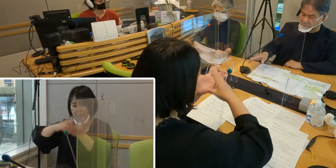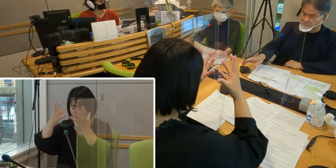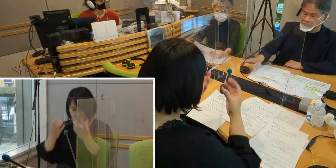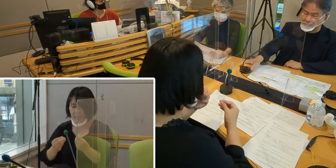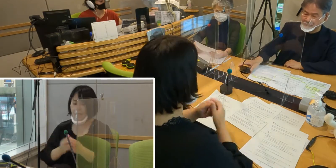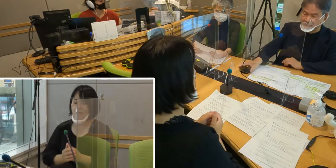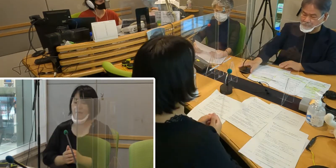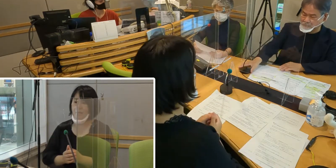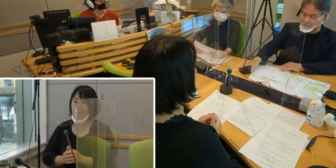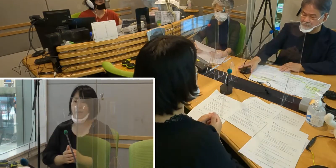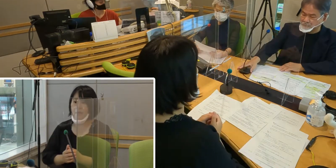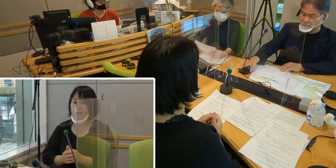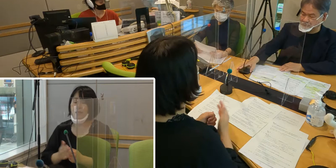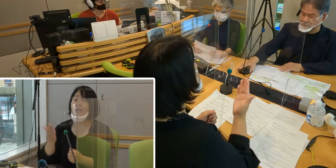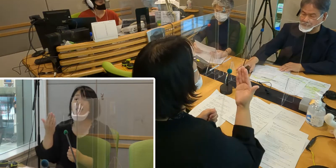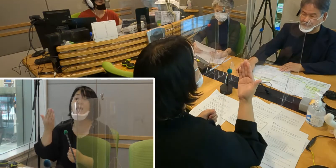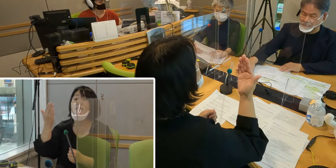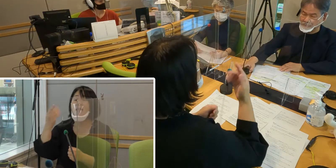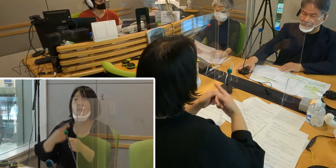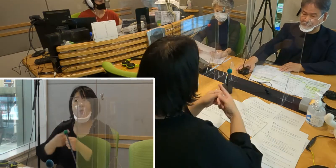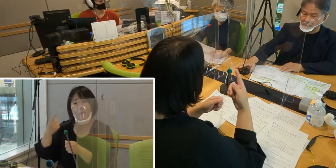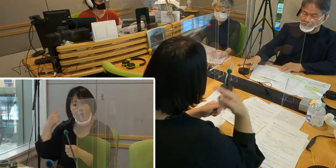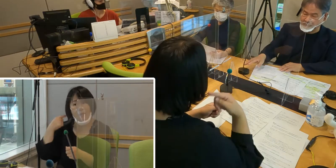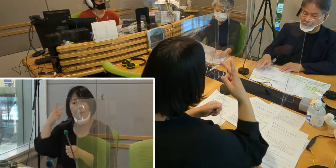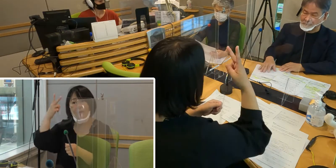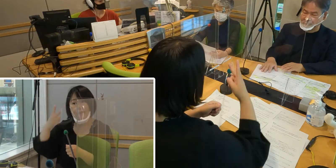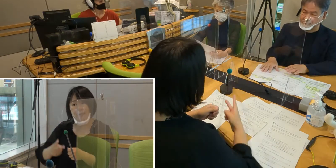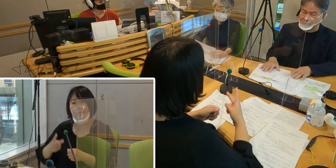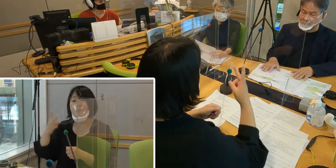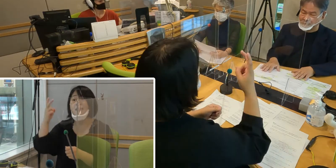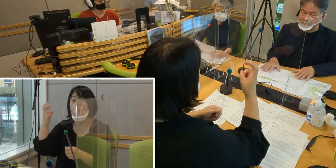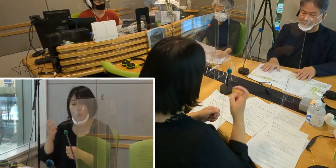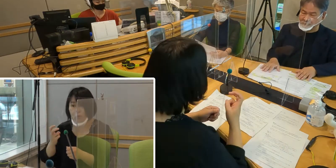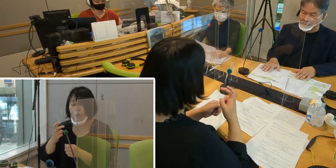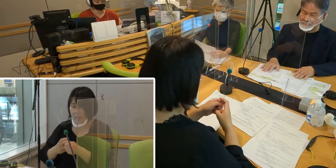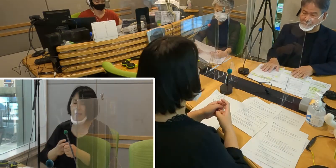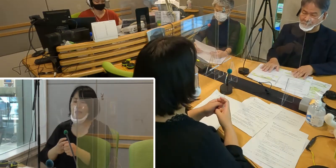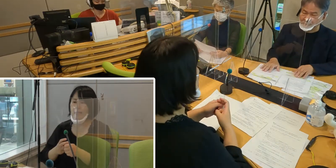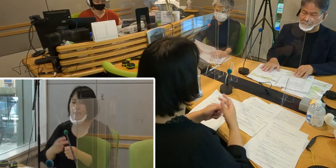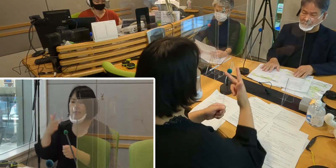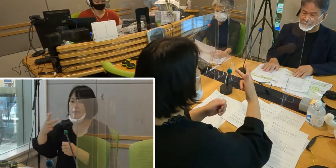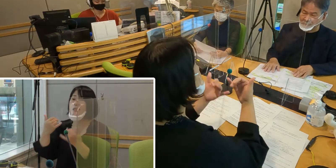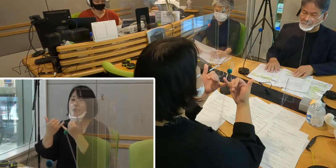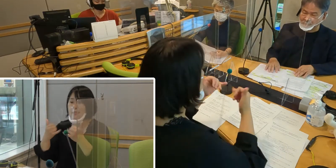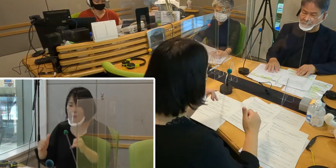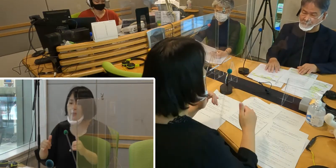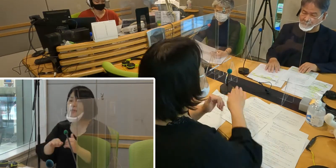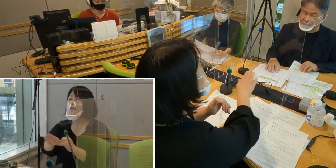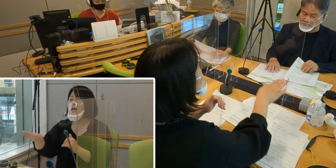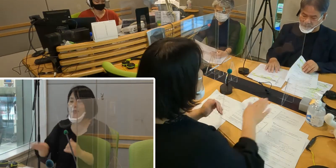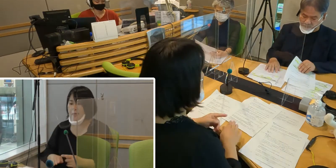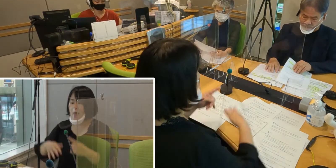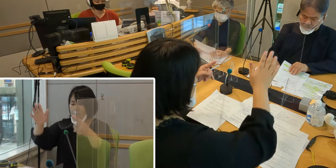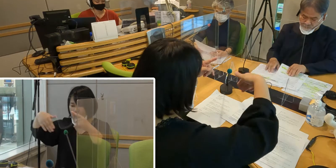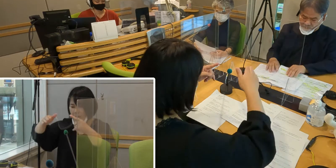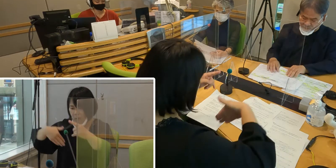昨年 2020年に条例案について 市民に意見を求めるパブリックコメントが行われました